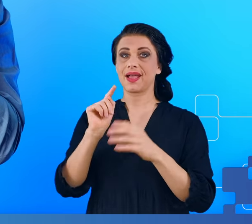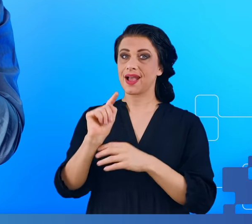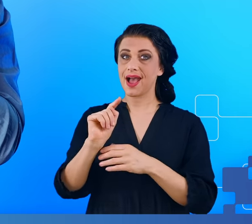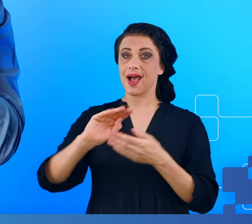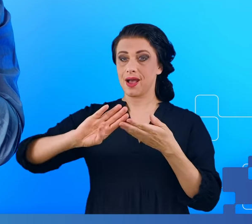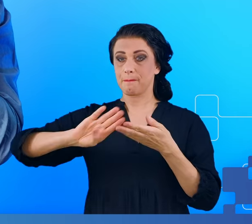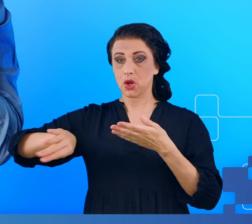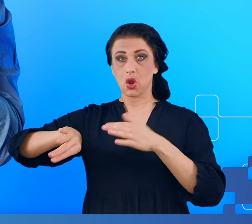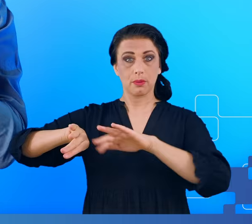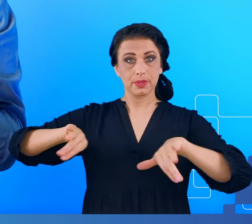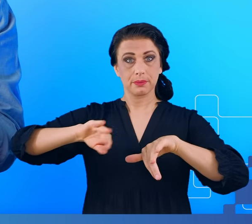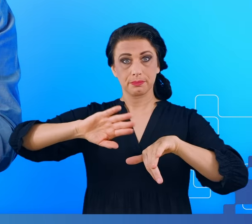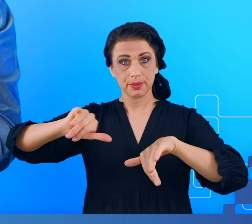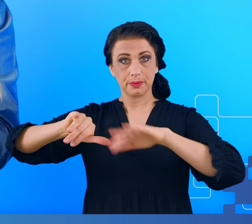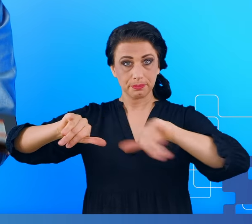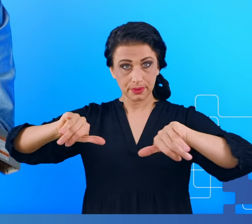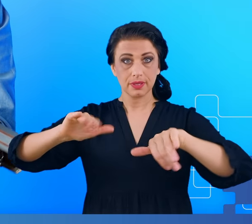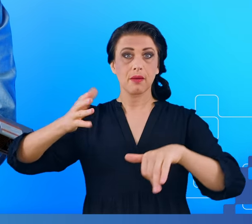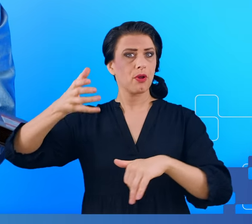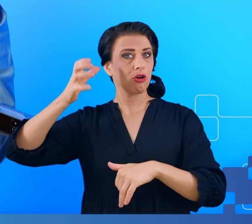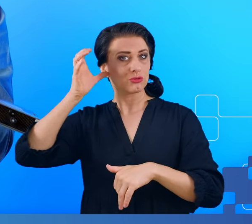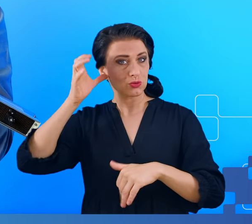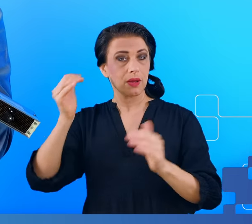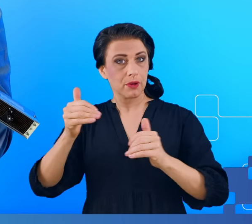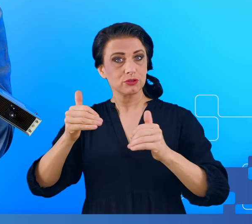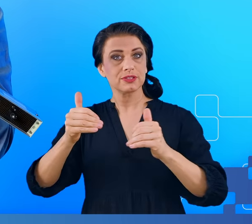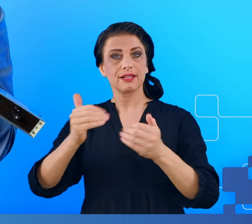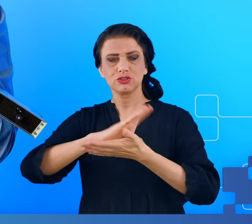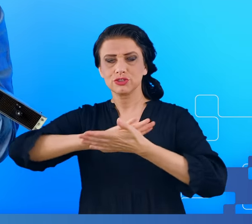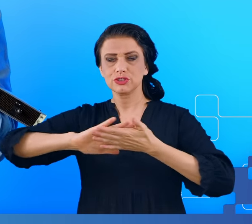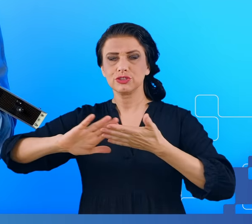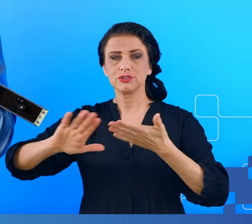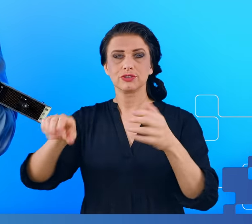dzieje się na powierzchni mózgu do jakiejś określonej głębokości.